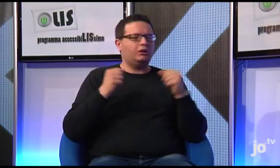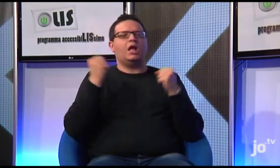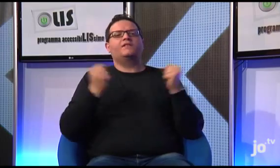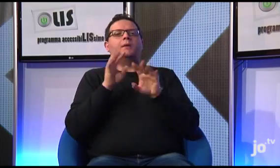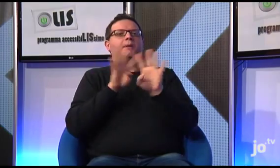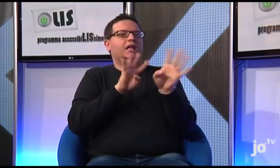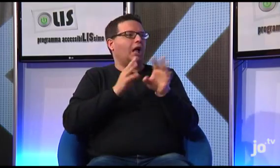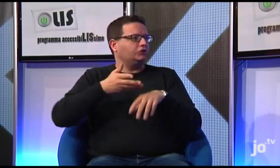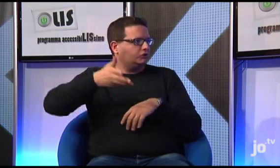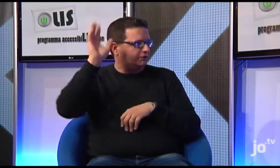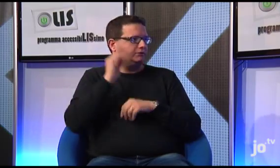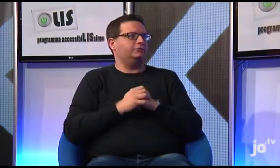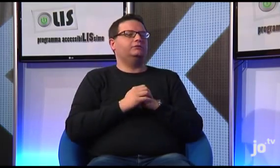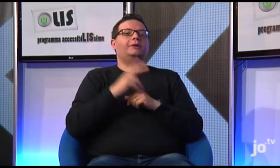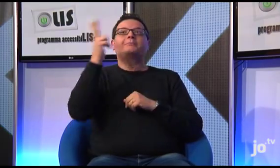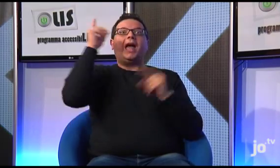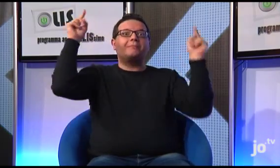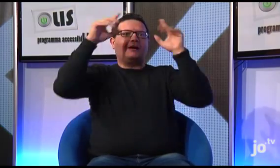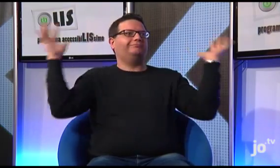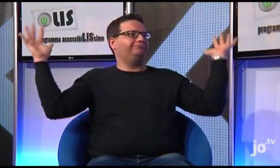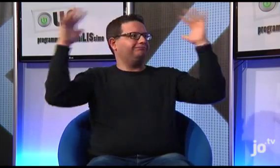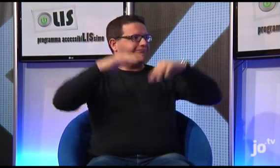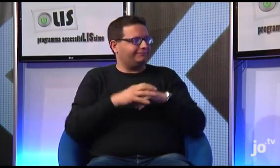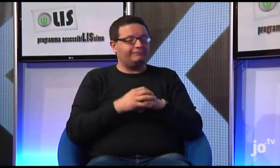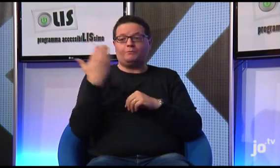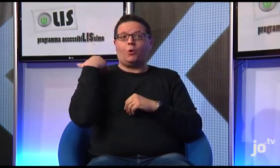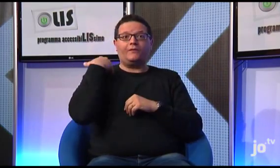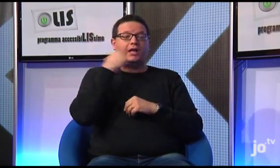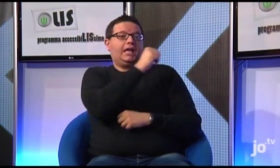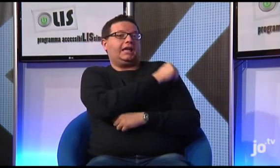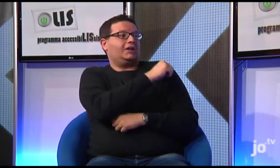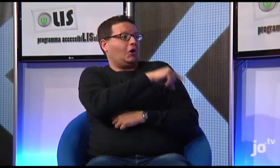pellegrinaggi, incontri con il Papa; proprio di recente, a Rio, in Brasile,